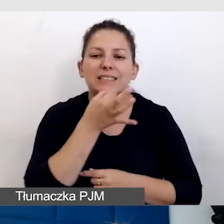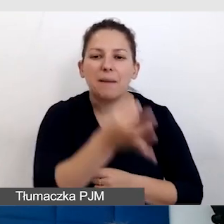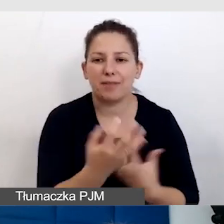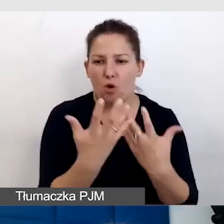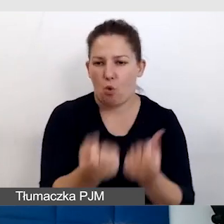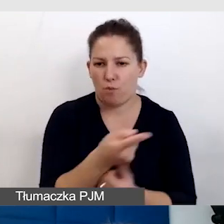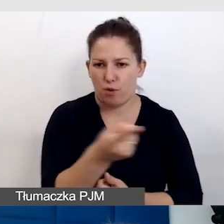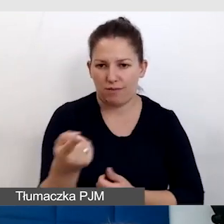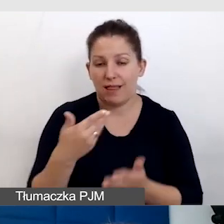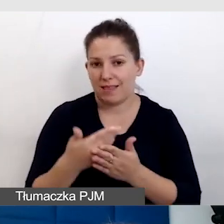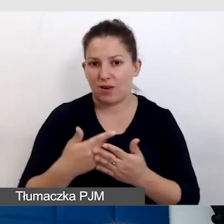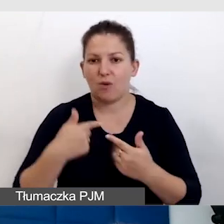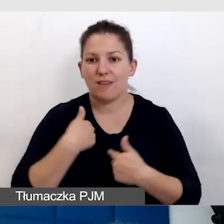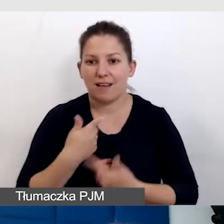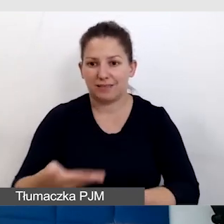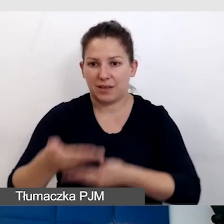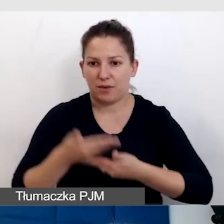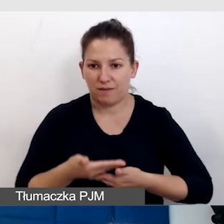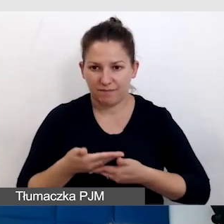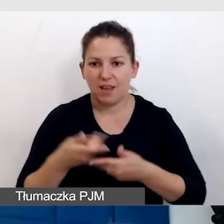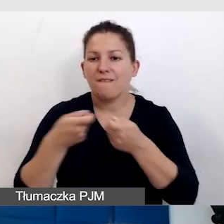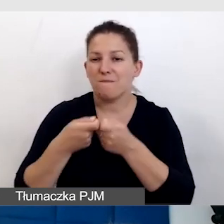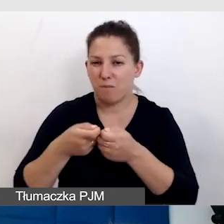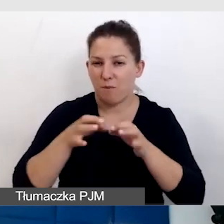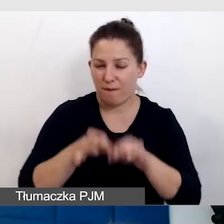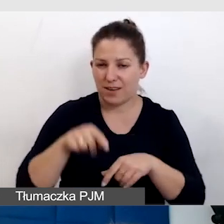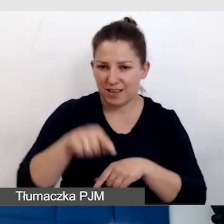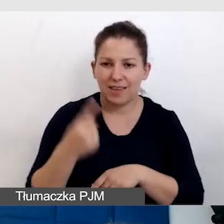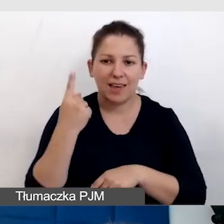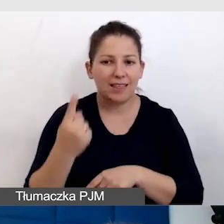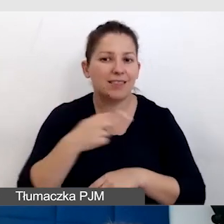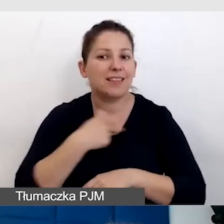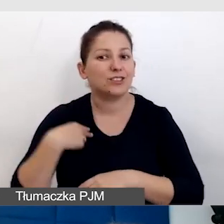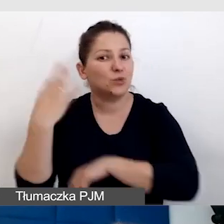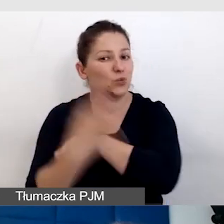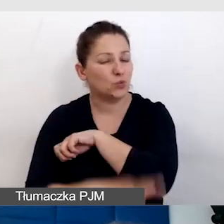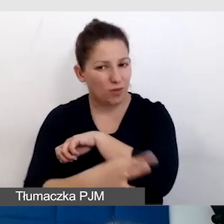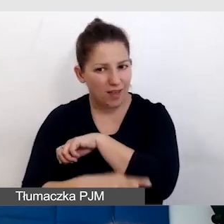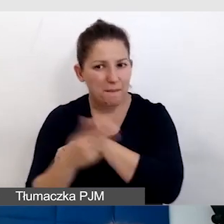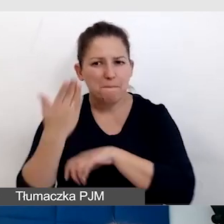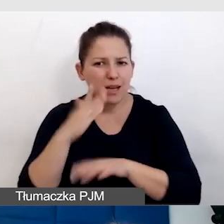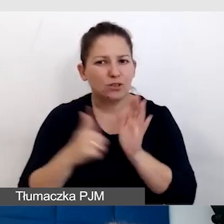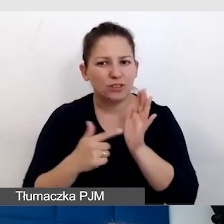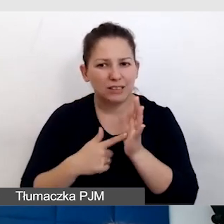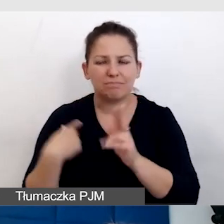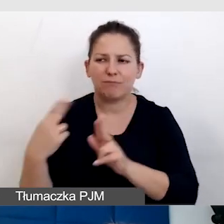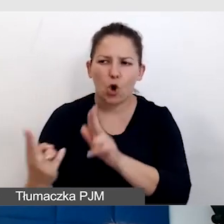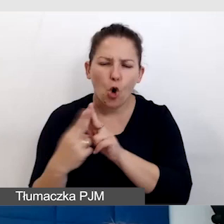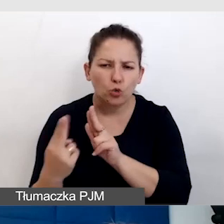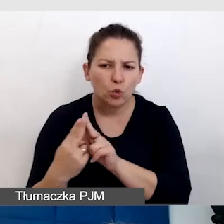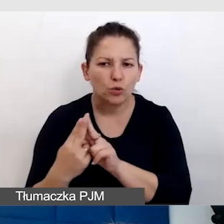Dlatego ja zaprosiłam do współprowadzenia tego jednego z naszych studentów, który bardzo często mi konsultuje takie wydarzenia.